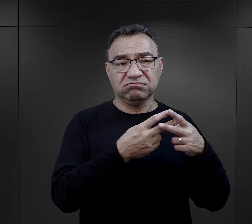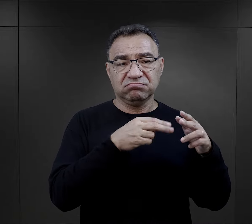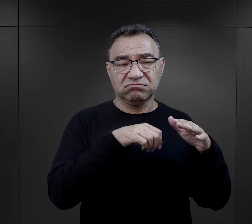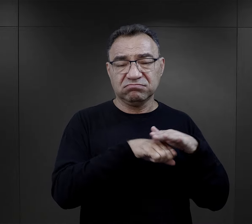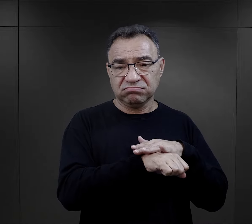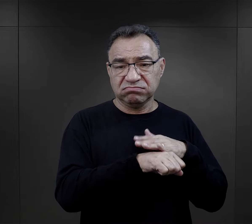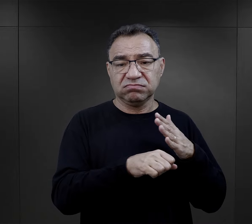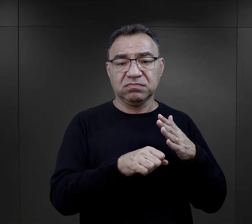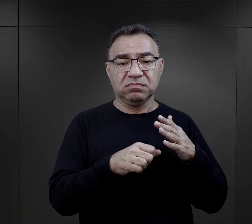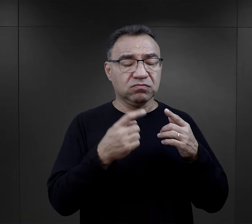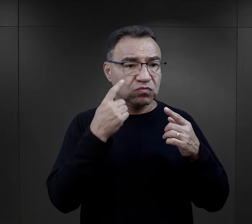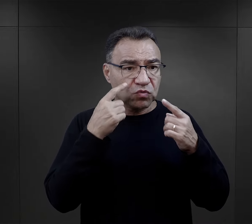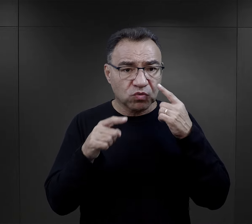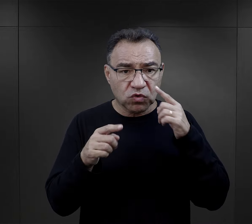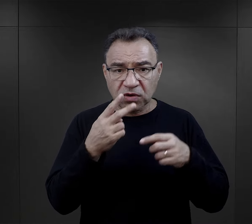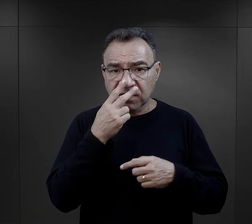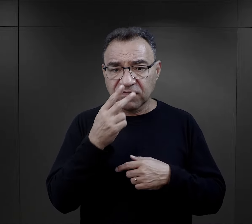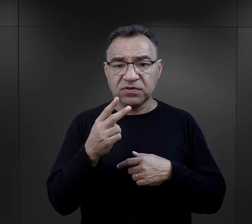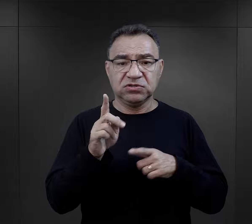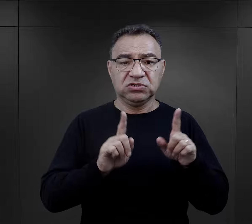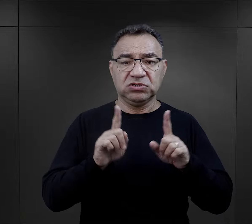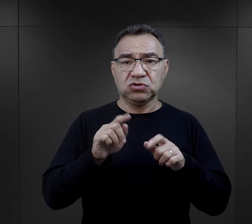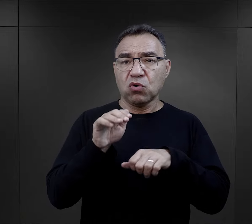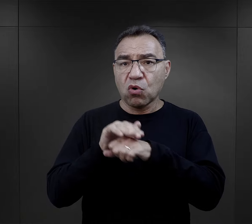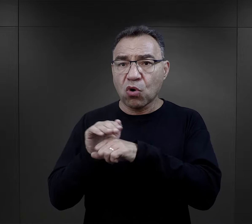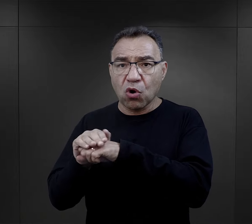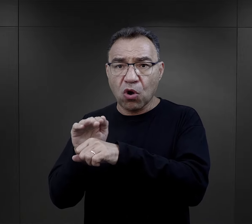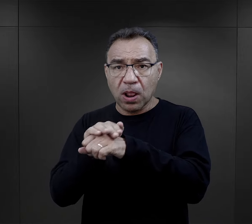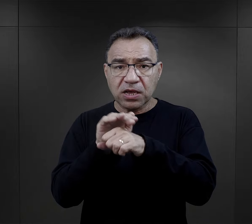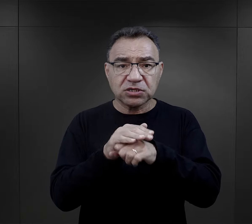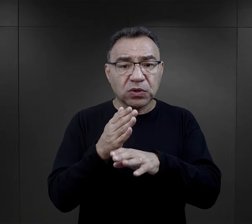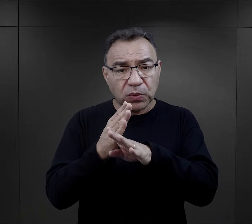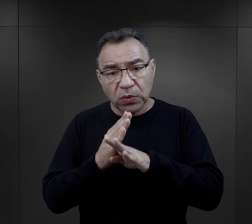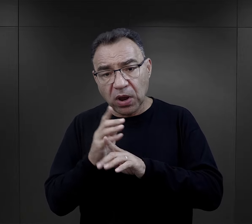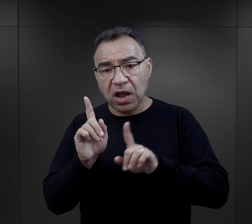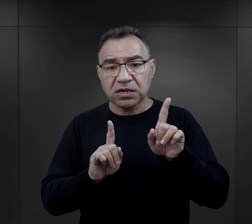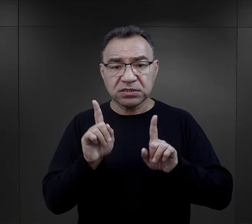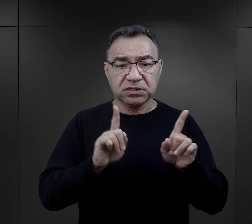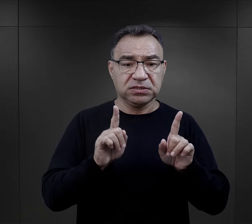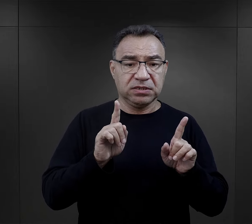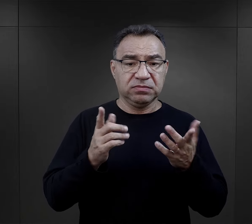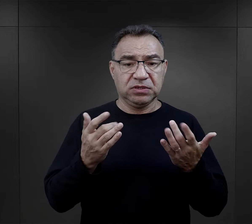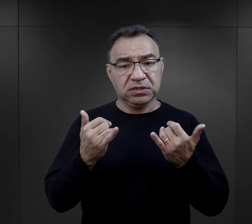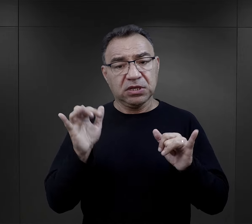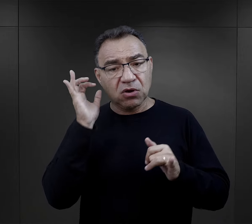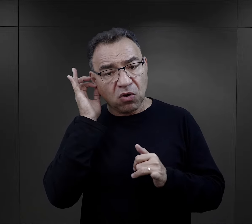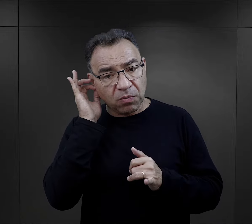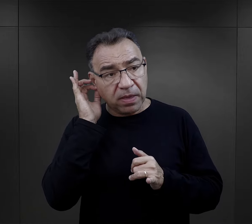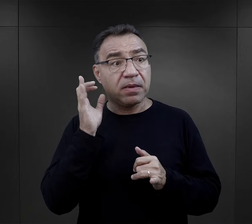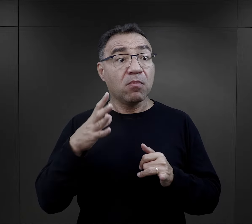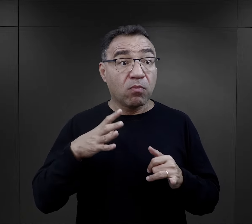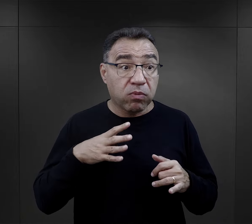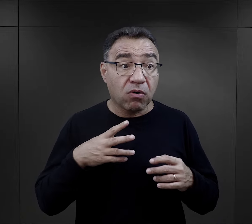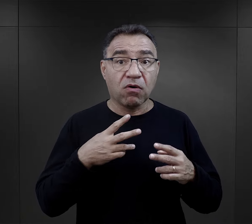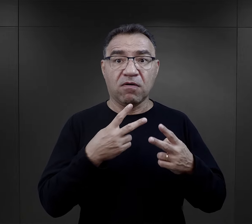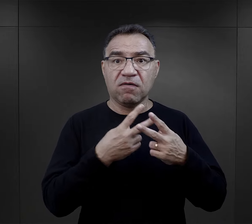fakt, że zobaczyły swoje, no czasami koleżanki konspiracyjne, a czasami kobiety, z którymi akurat były w więzieniu,